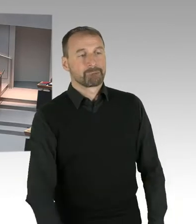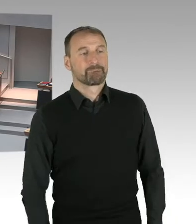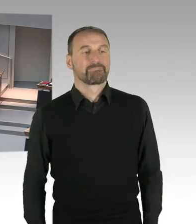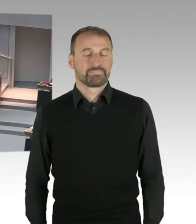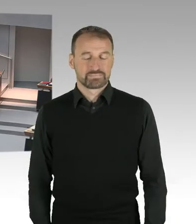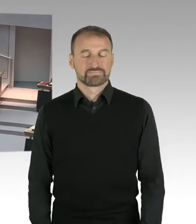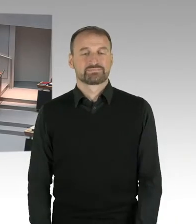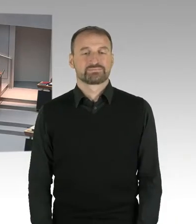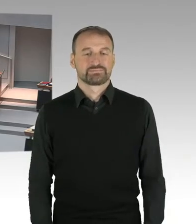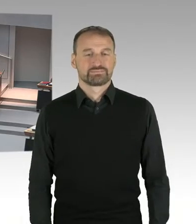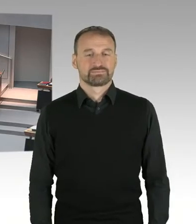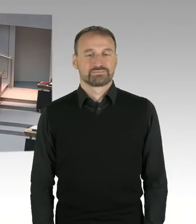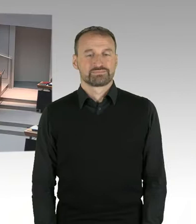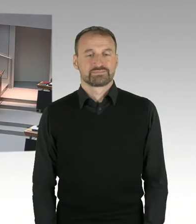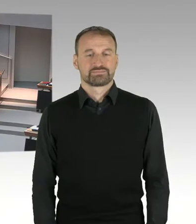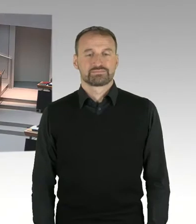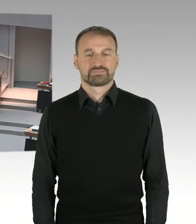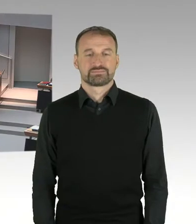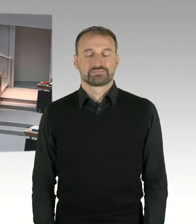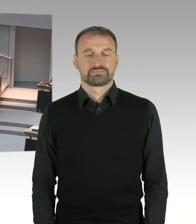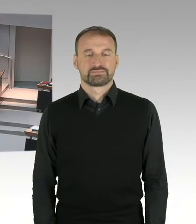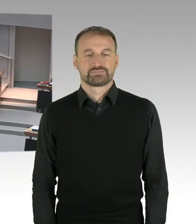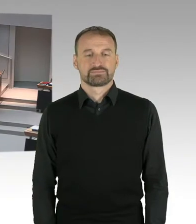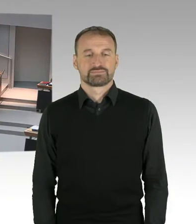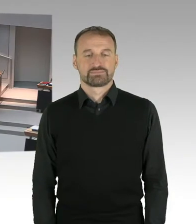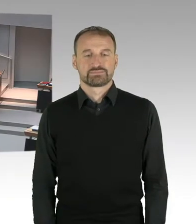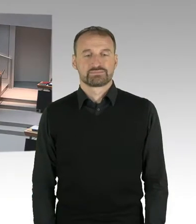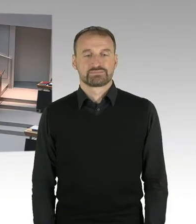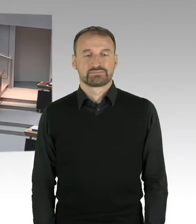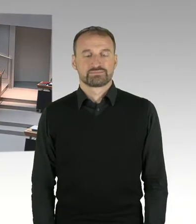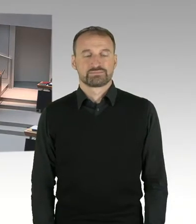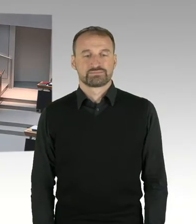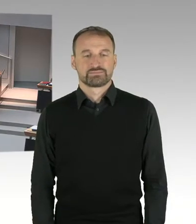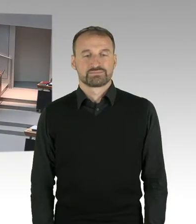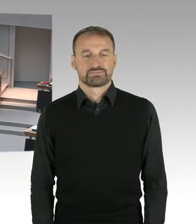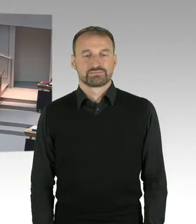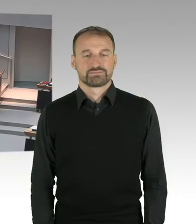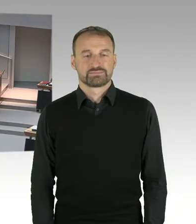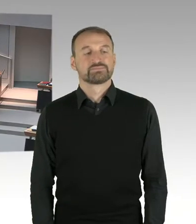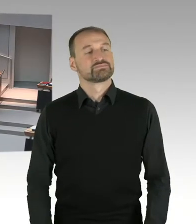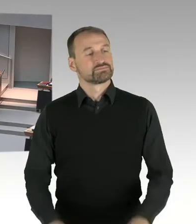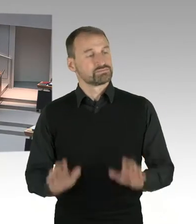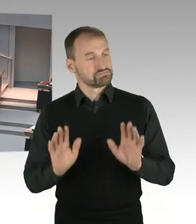Ich gehe jetzt davon aus, dass sich alle Fragestellerinnen und Fragesteller, die es wollen, eingedrückt haben.